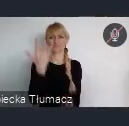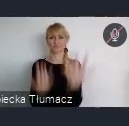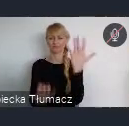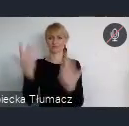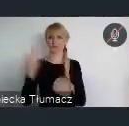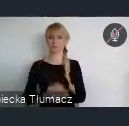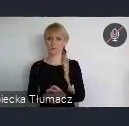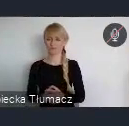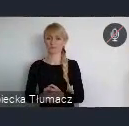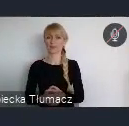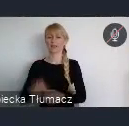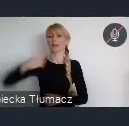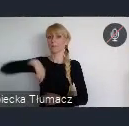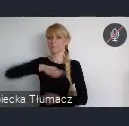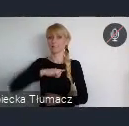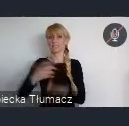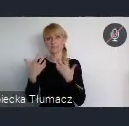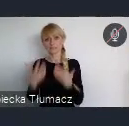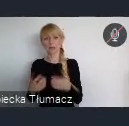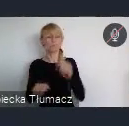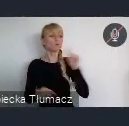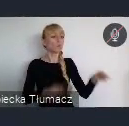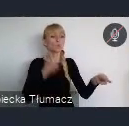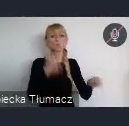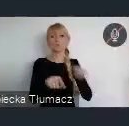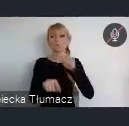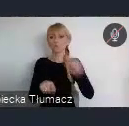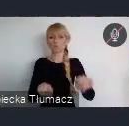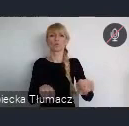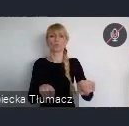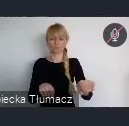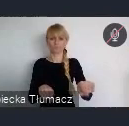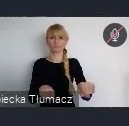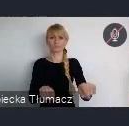zieleń, chcemy ją urządzić, chcemy ją utrwalić w przestrzeni miasta.